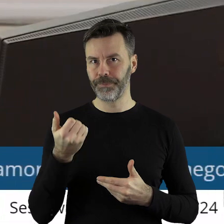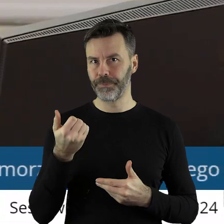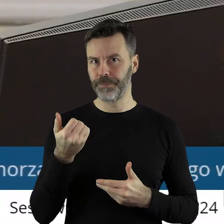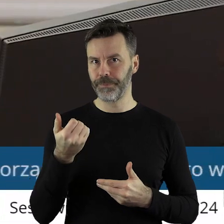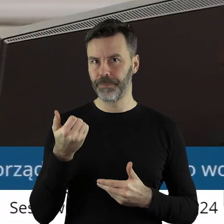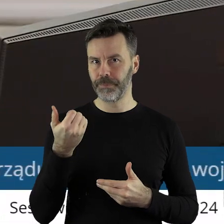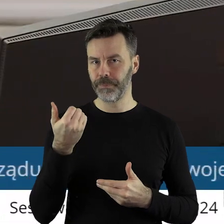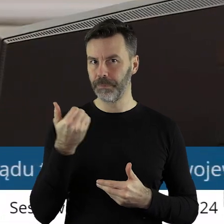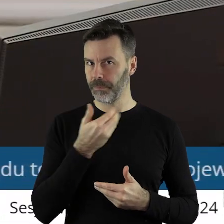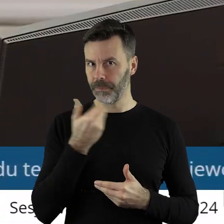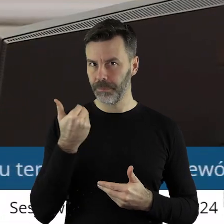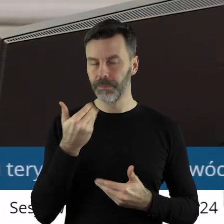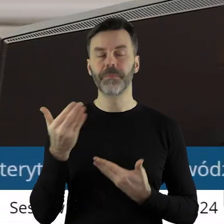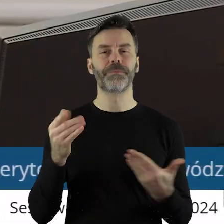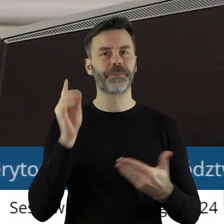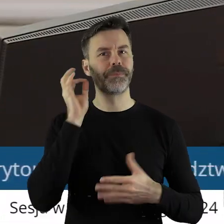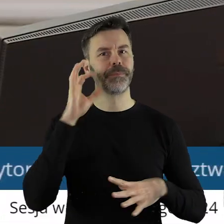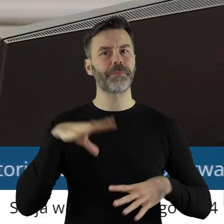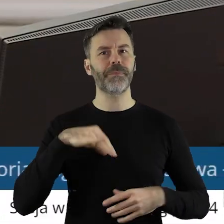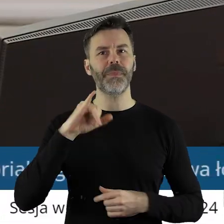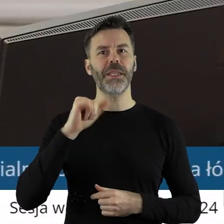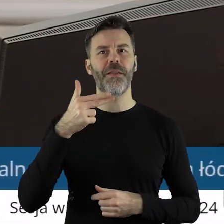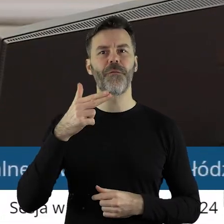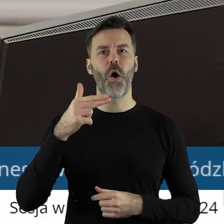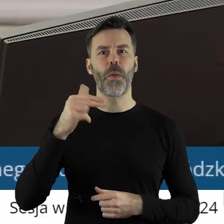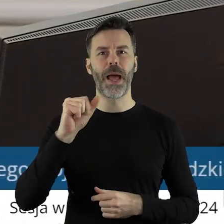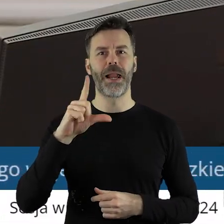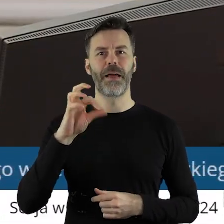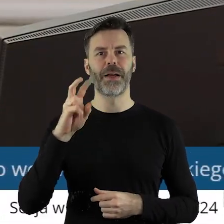Dziękuję bardzo. Proszę bardzo pani radna Iwona Lewandowska.